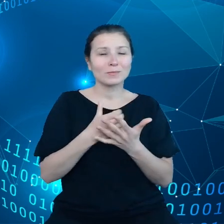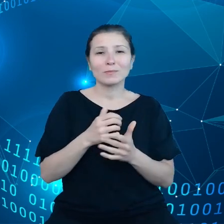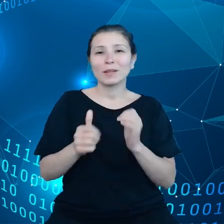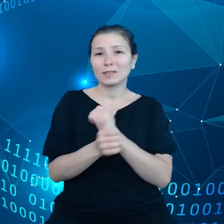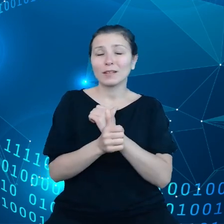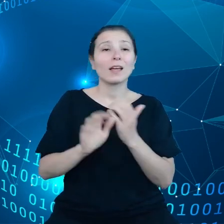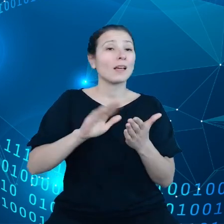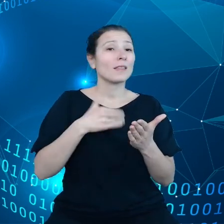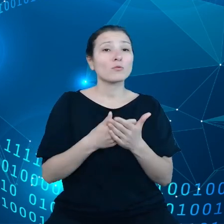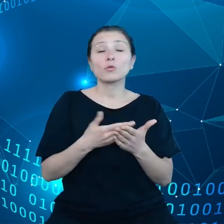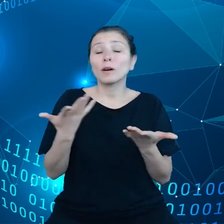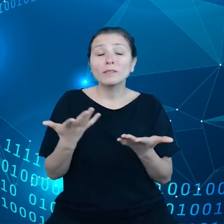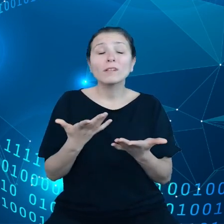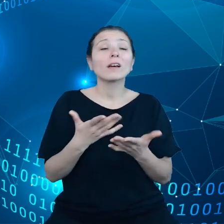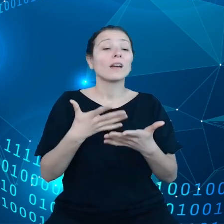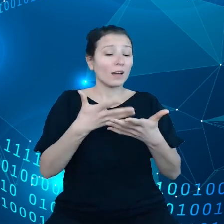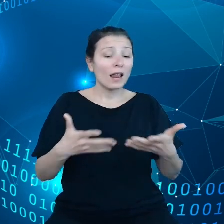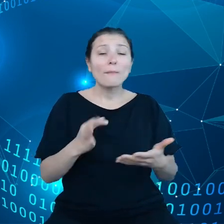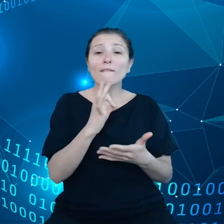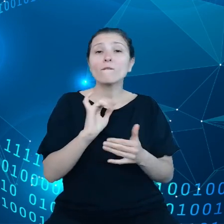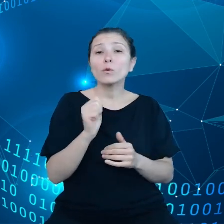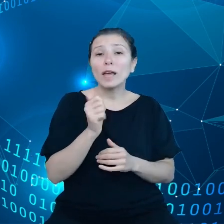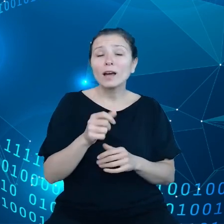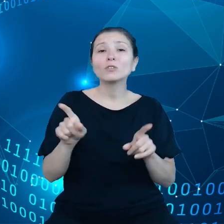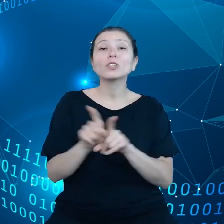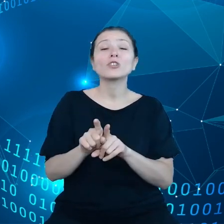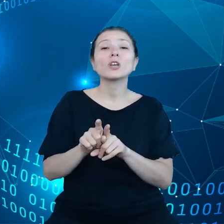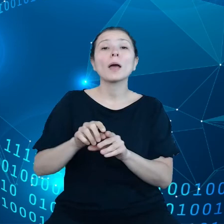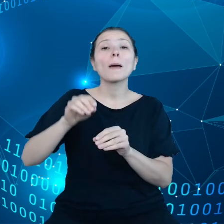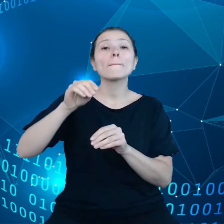plonów w czasie rzeczywistym, coś, co może również być